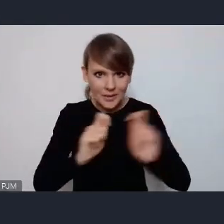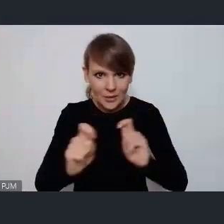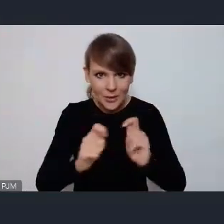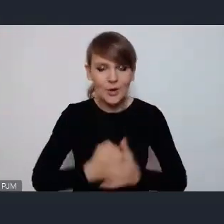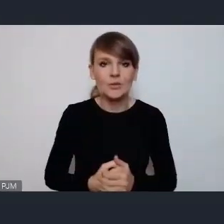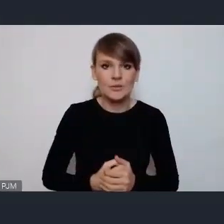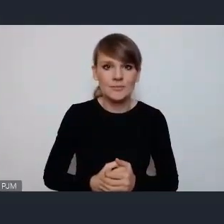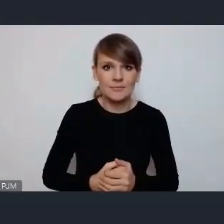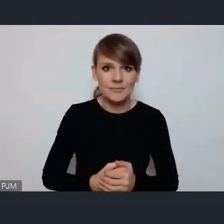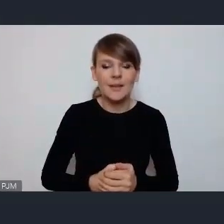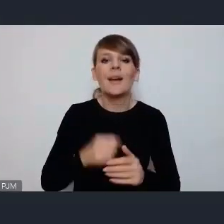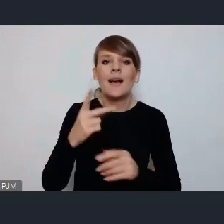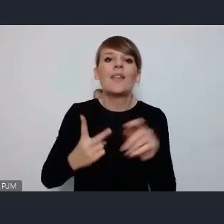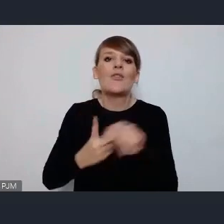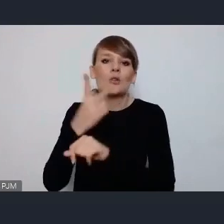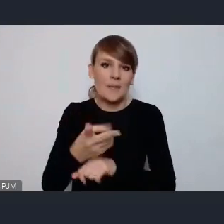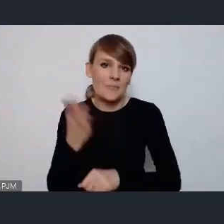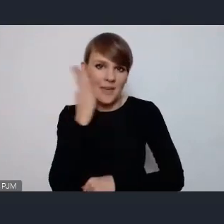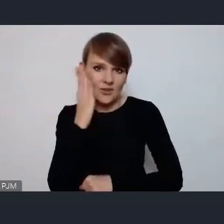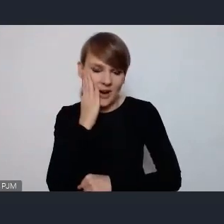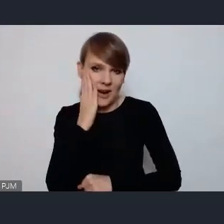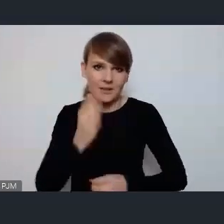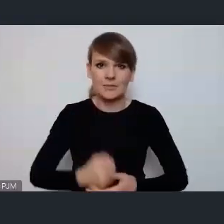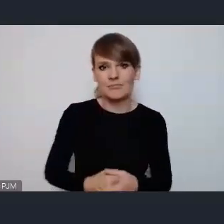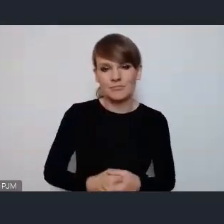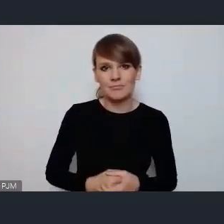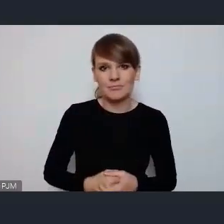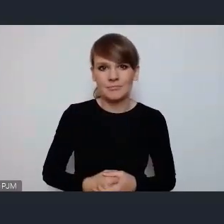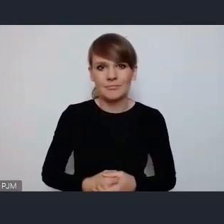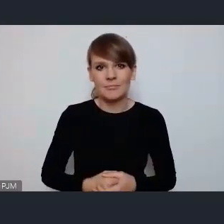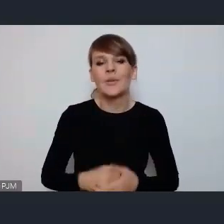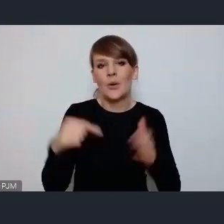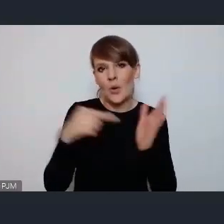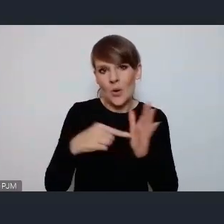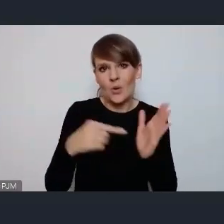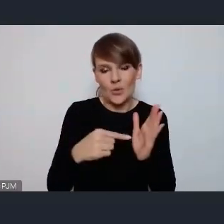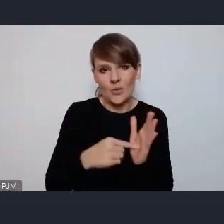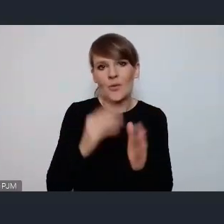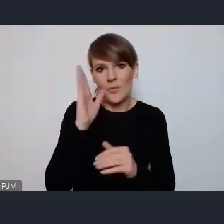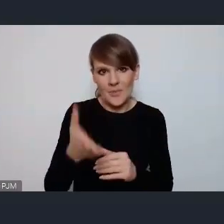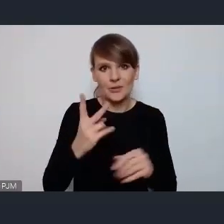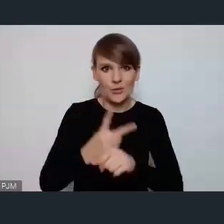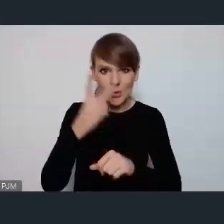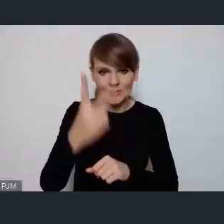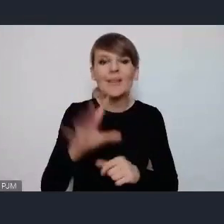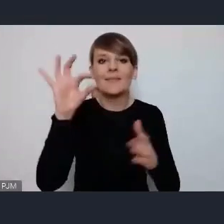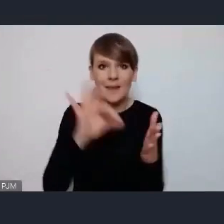i i dostępne mieszkalnictwo, także to jest tak wprost co będzie będzie dostępny i na pewno jeszcze wiele wydarzeń